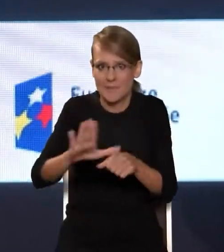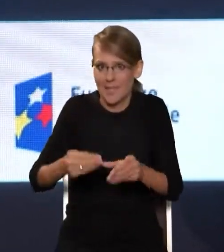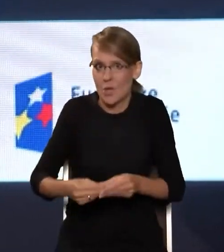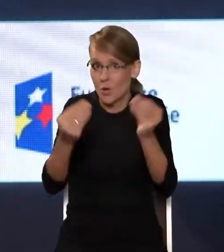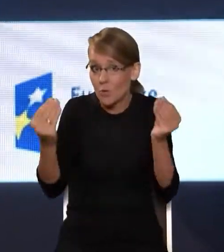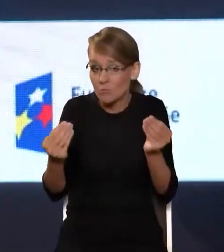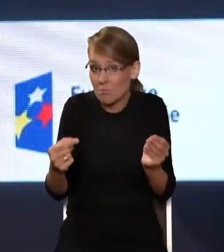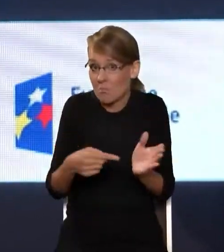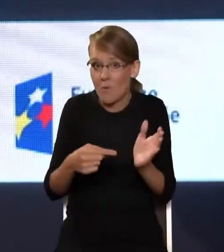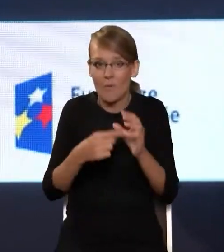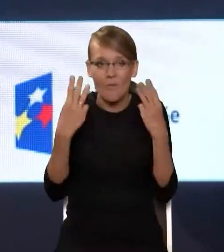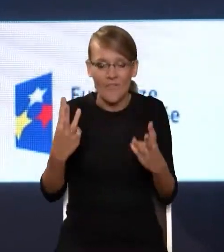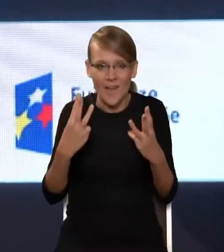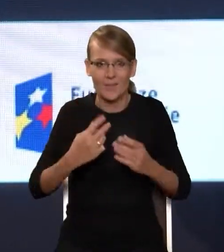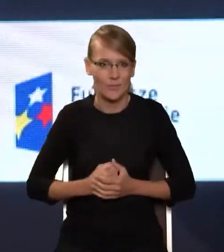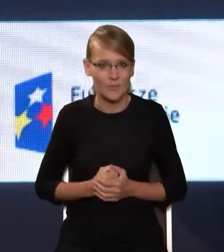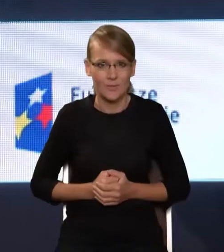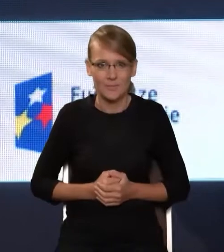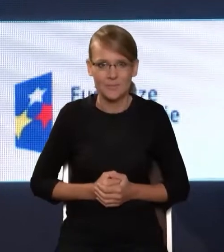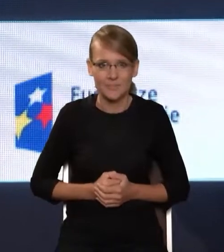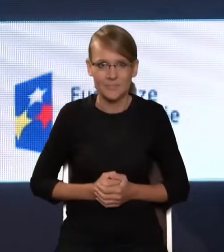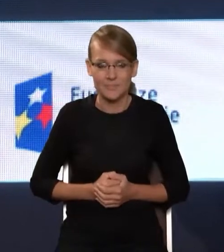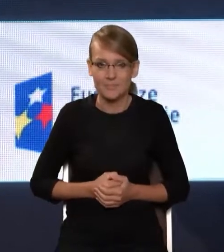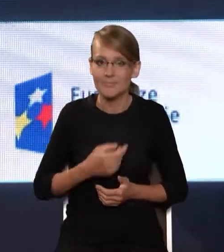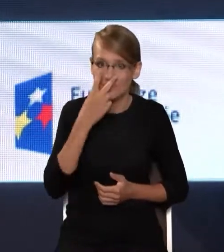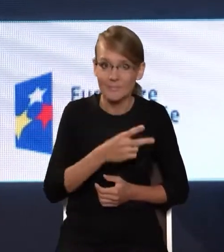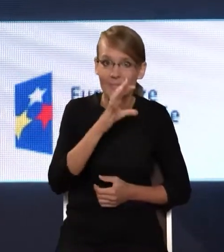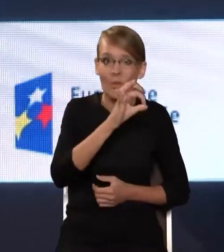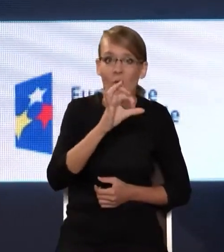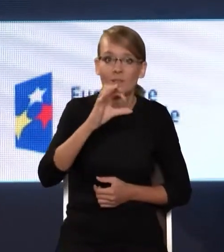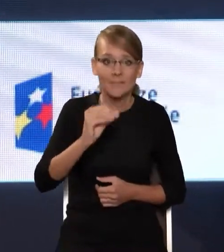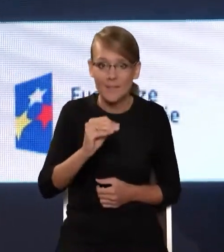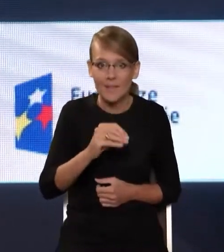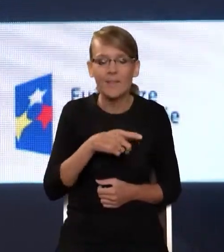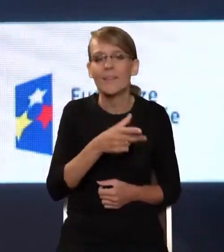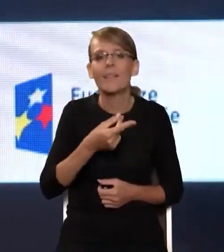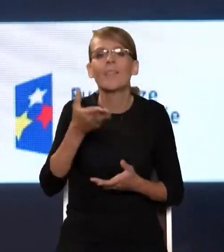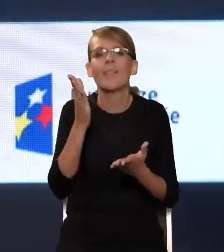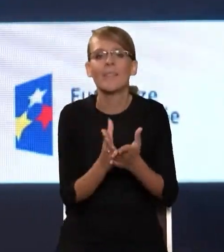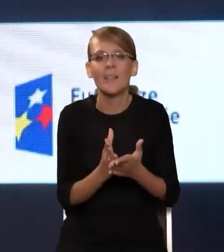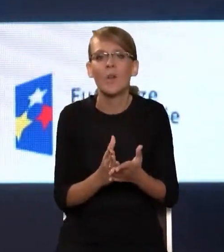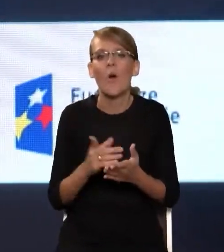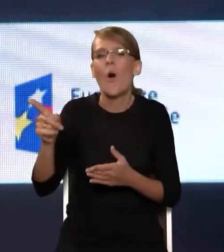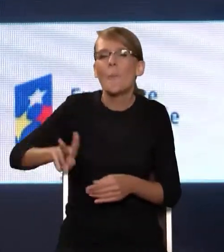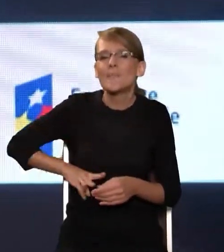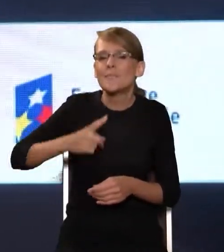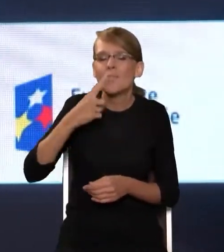Więc te aspekty OSE nie sprowadzają się tylko, jak Pan Minister powiedział, tylko do właśnie tego kabla, tak? Tylko